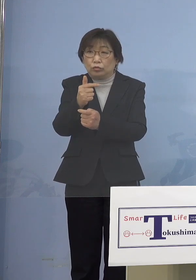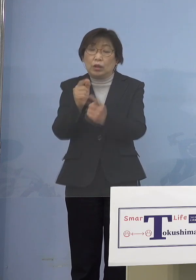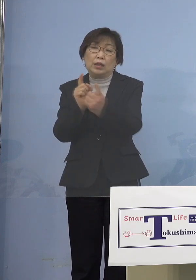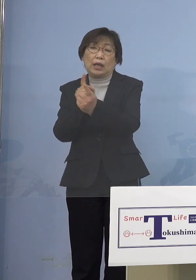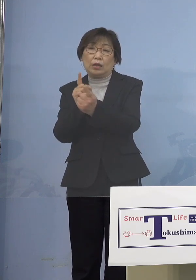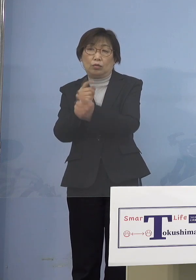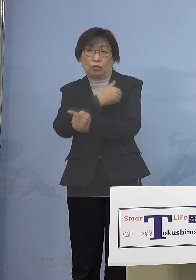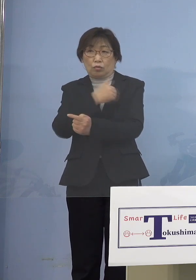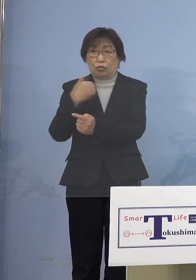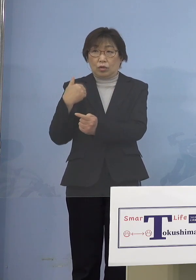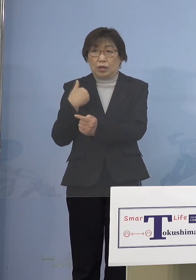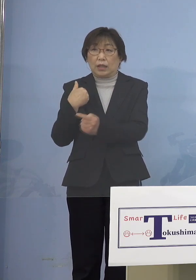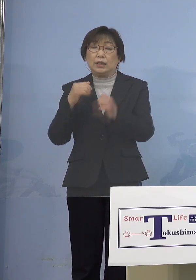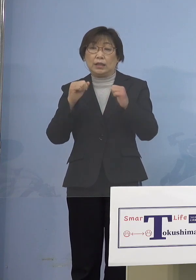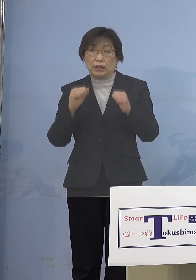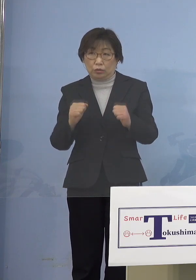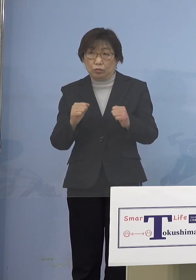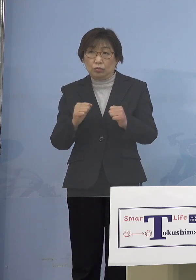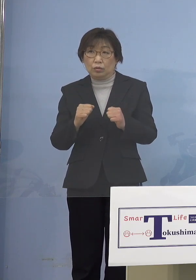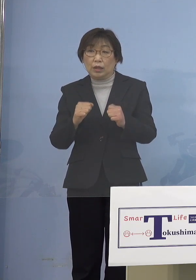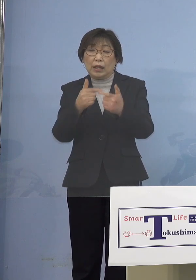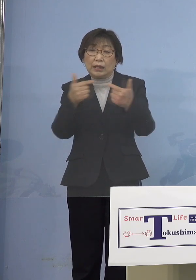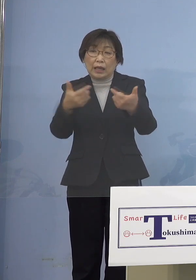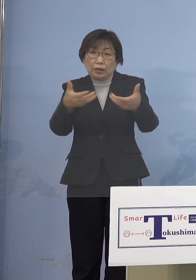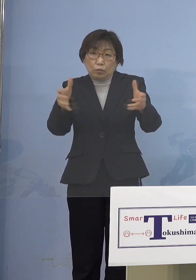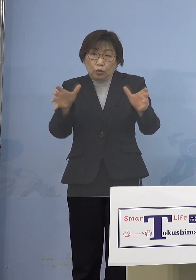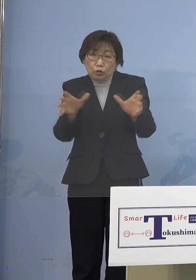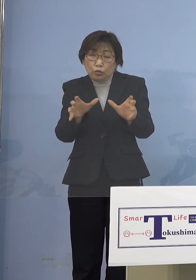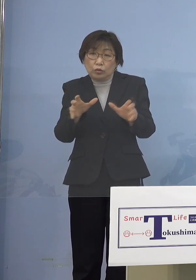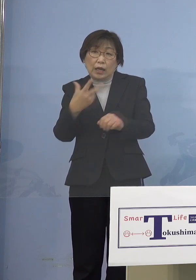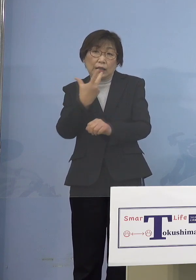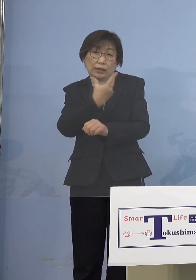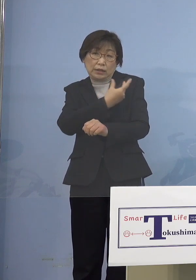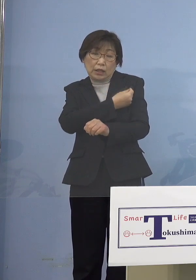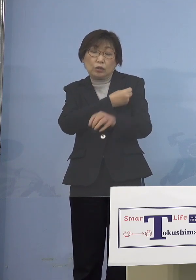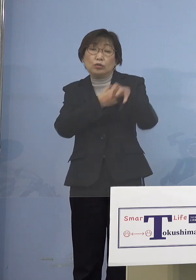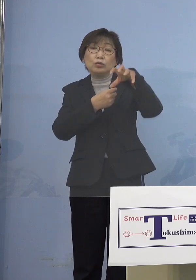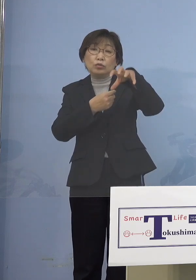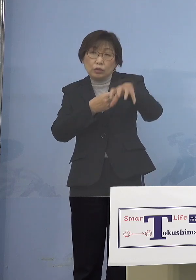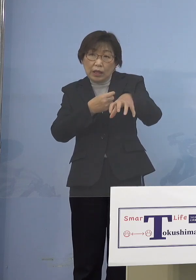そうすると逆に大規模集団接種の方で 前は市町村に申し込むんだけれど